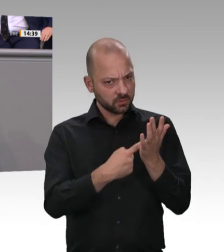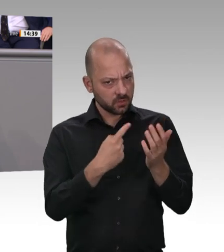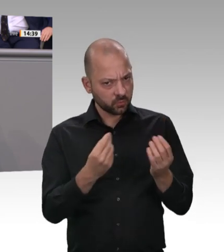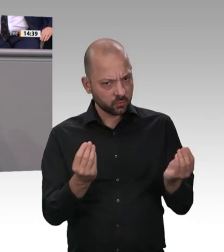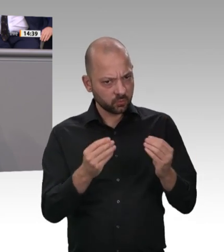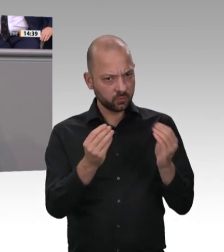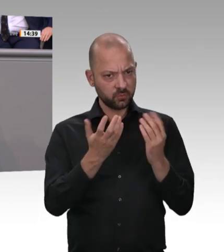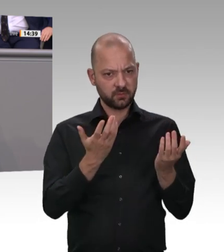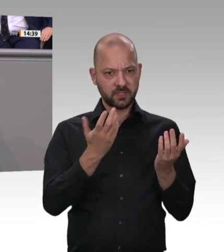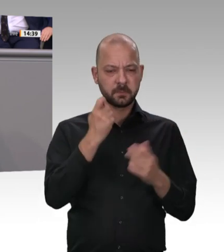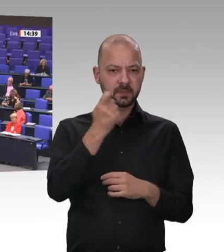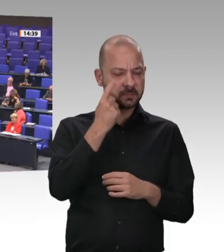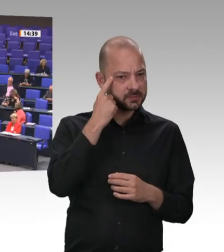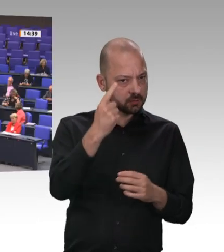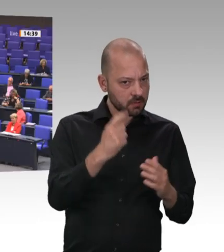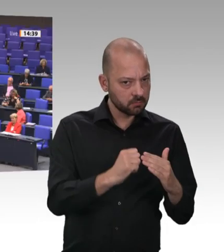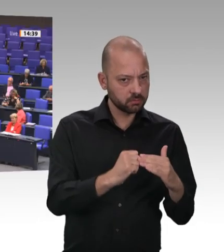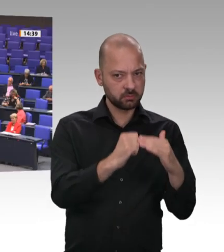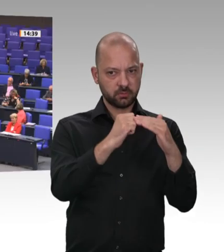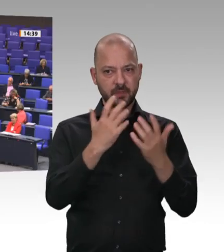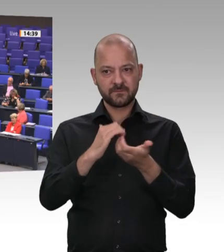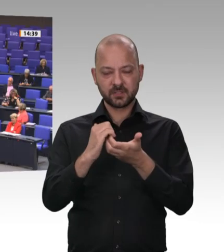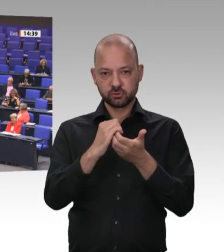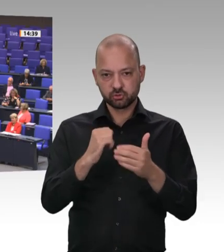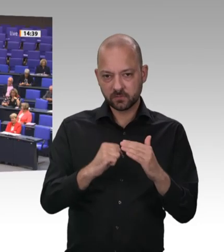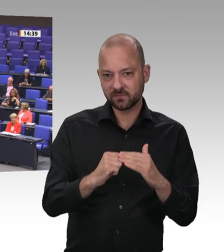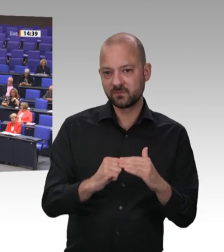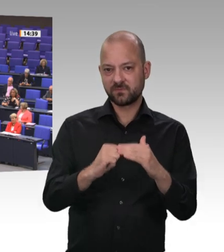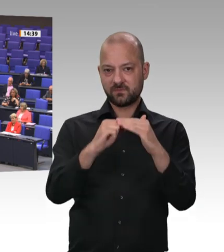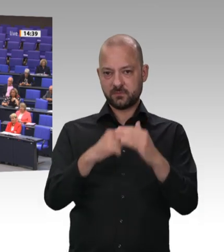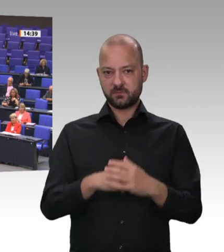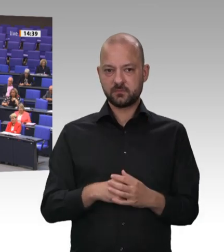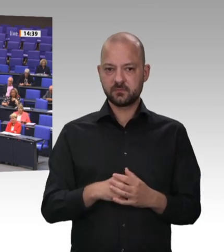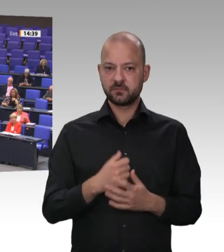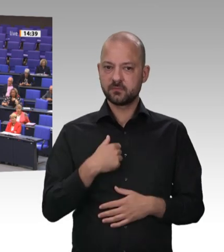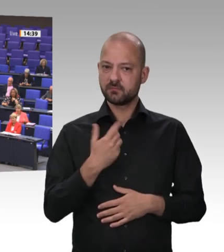einmal erinnern, dass der Bürger nicht für dumm verkauft werden mag. Sie postulieren: